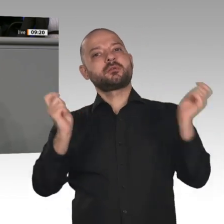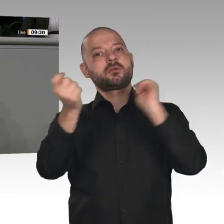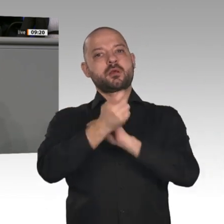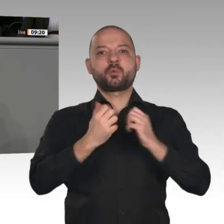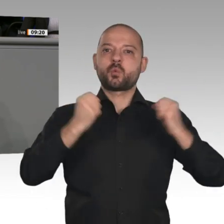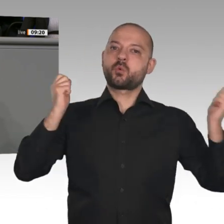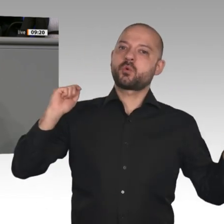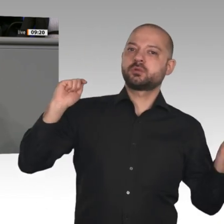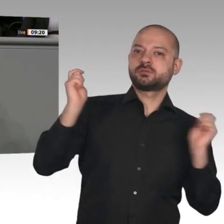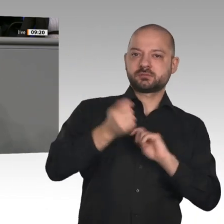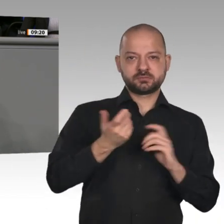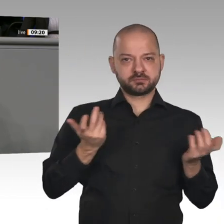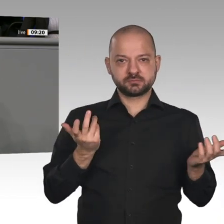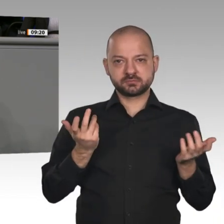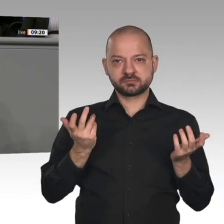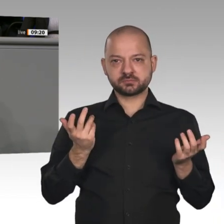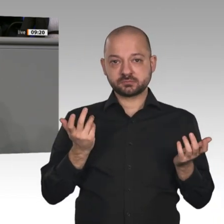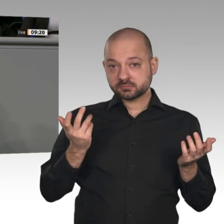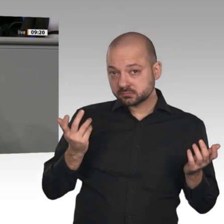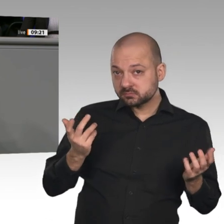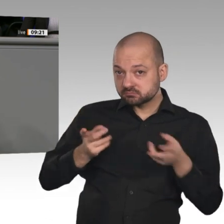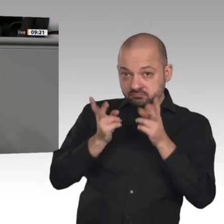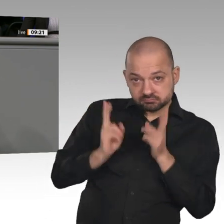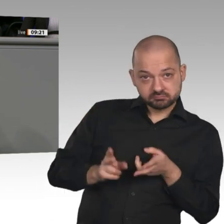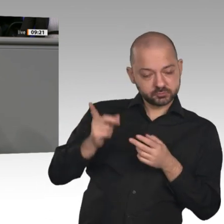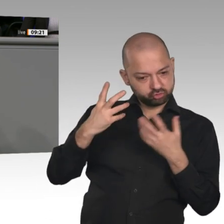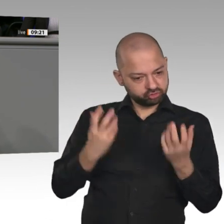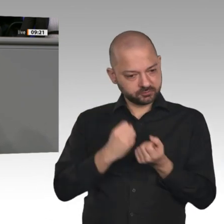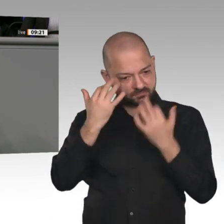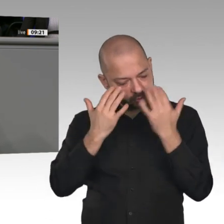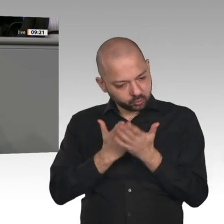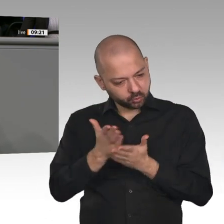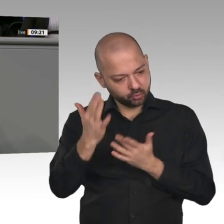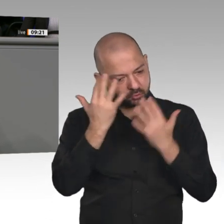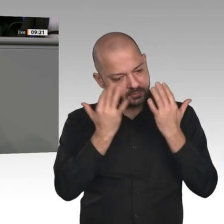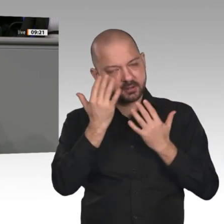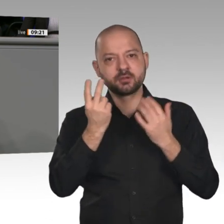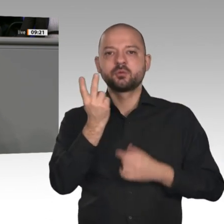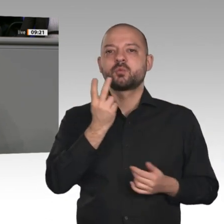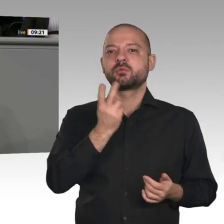liegt und der wie jedes dieser Projekte in der Vergangenheit an der Realität scheitern wird?